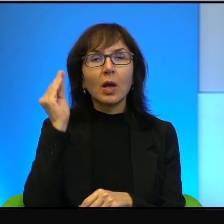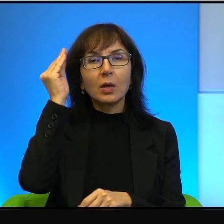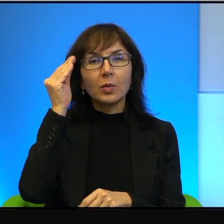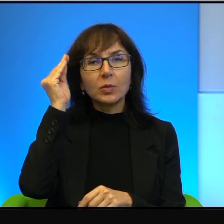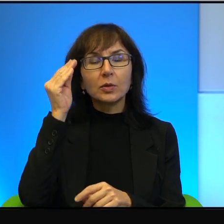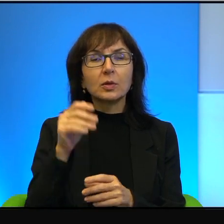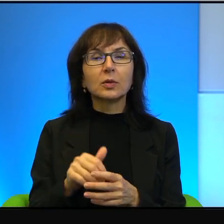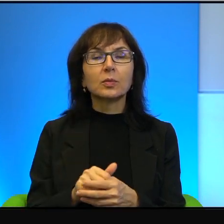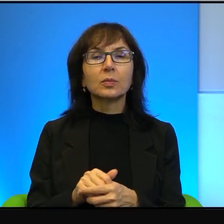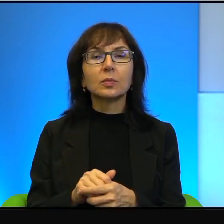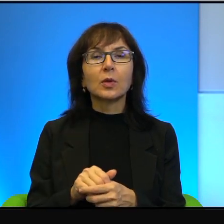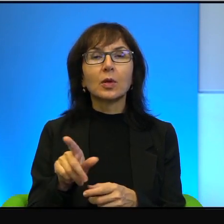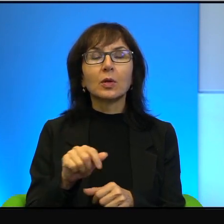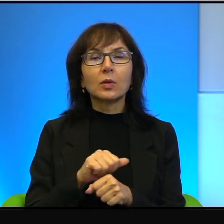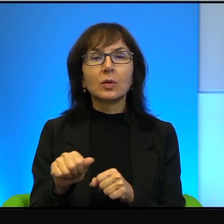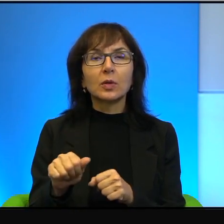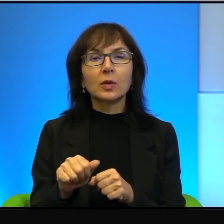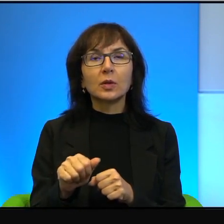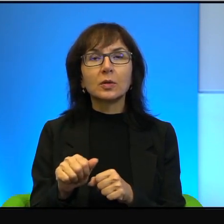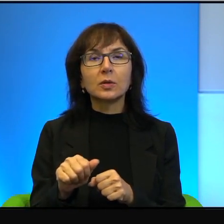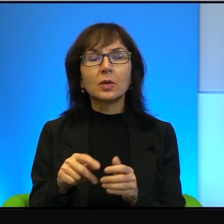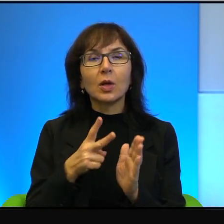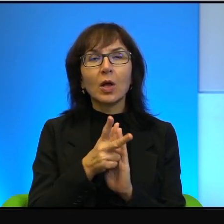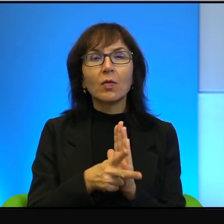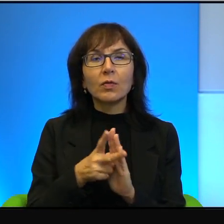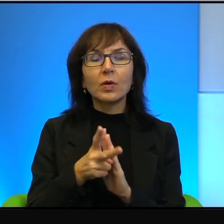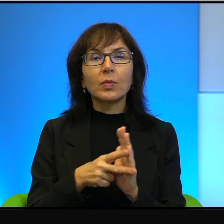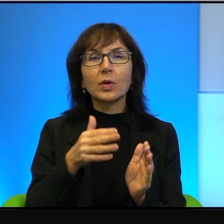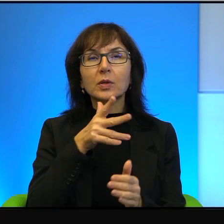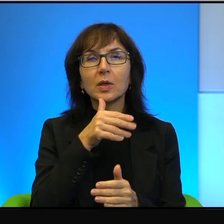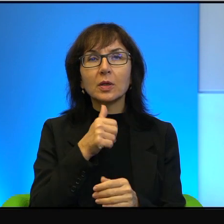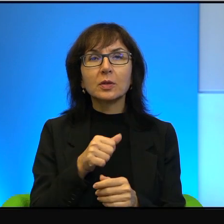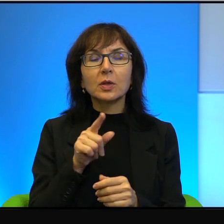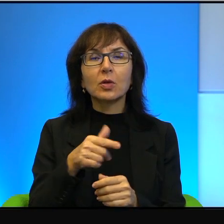To jest film izraelski, to Izraelczycy opowiadają o tym,